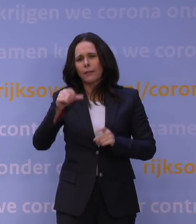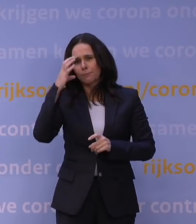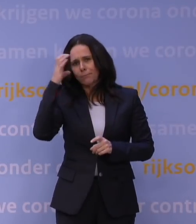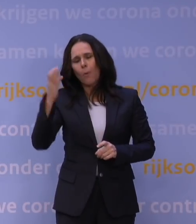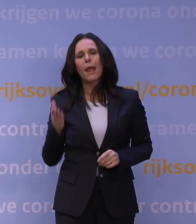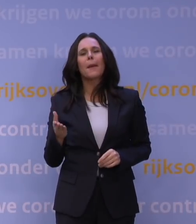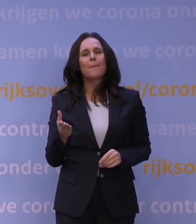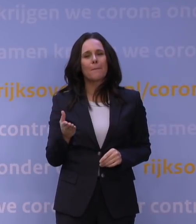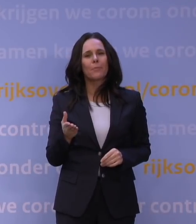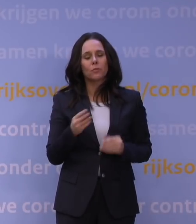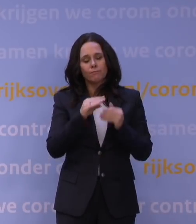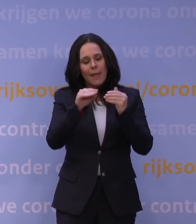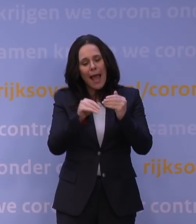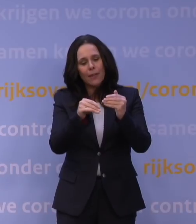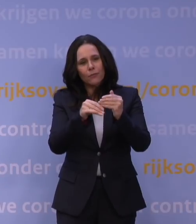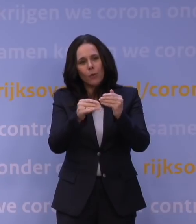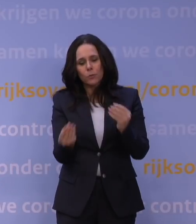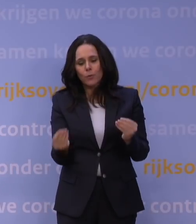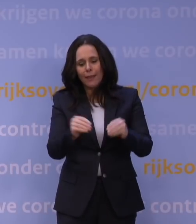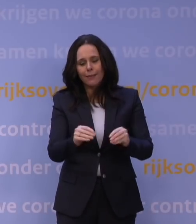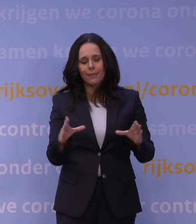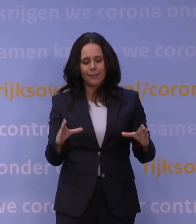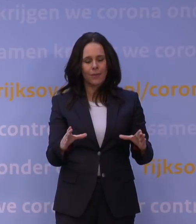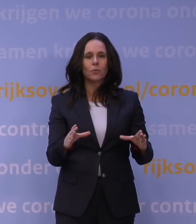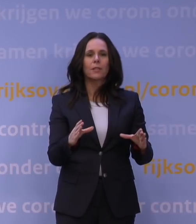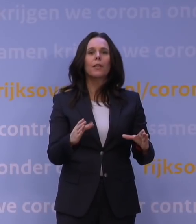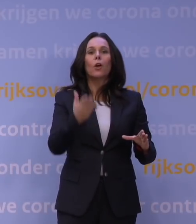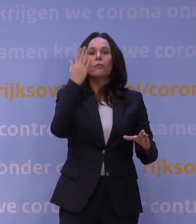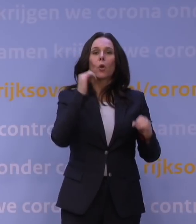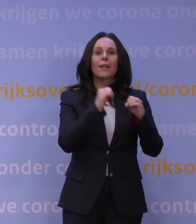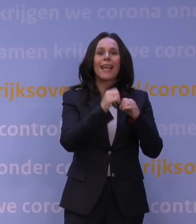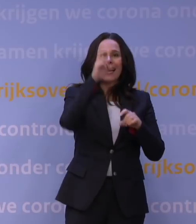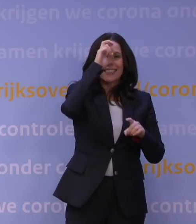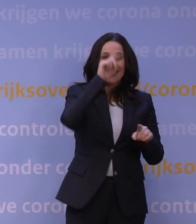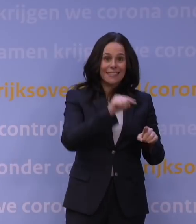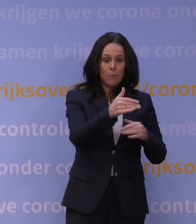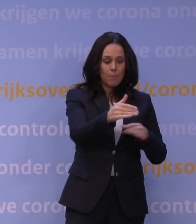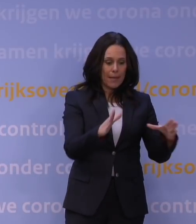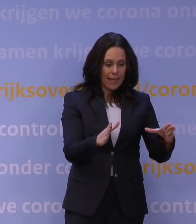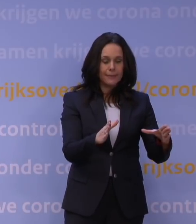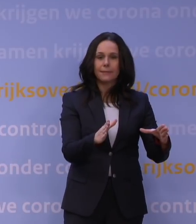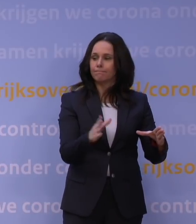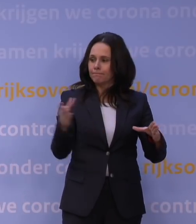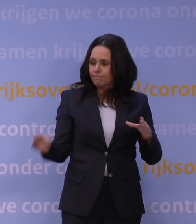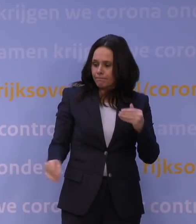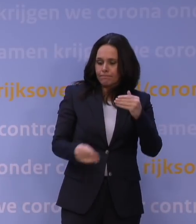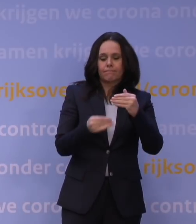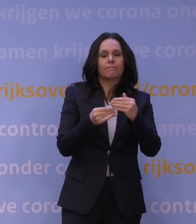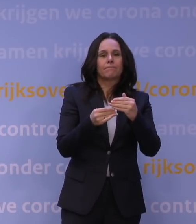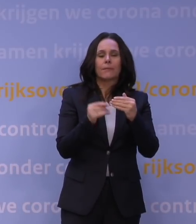Dat soort aanvullingen hebben we hierin opgenomen, dus eigenlijk het pakket van vorig jaar december plus dat soort, dat zijn niet hele grote aanpassingen, maar kleinere aanpassingen,